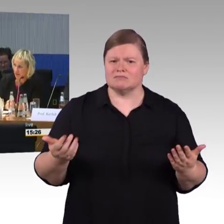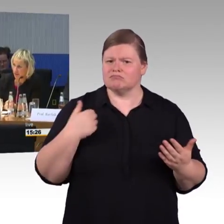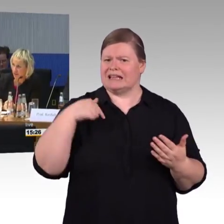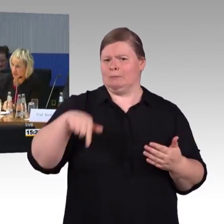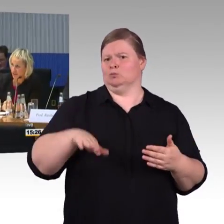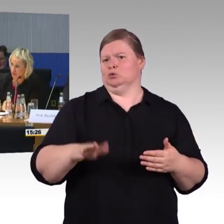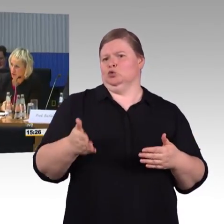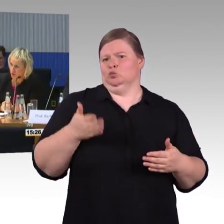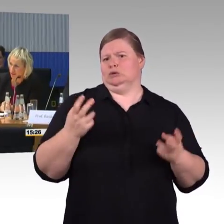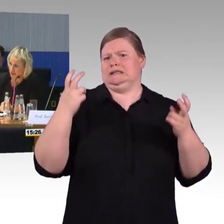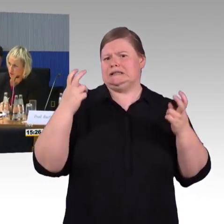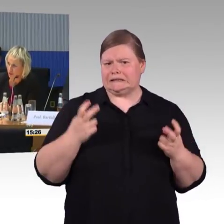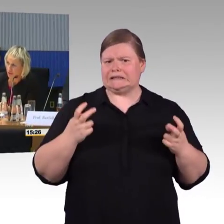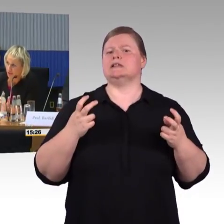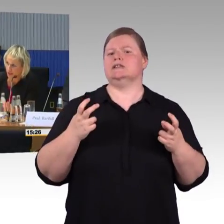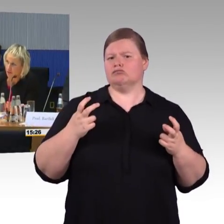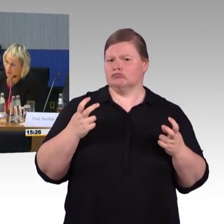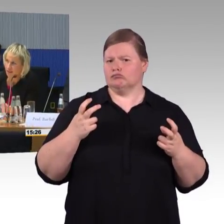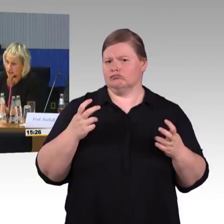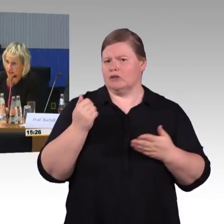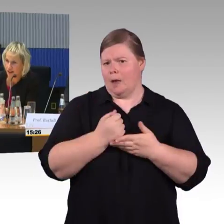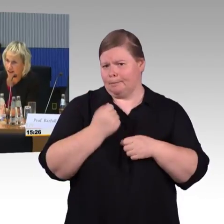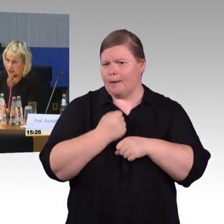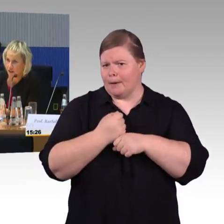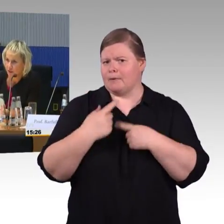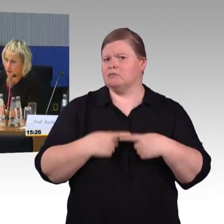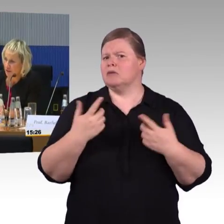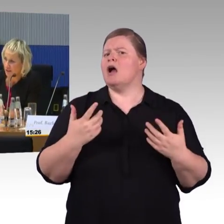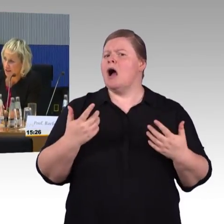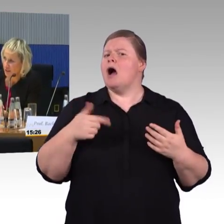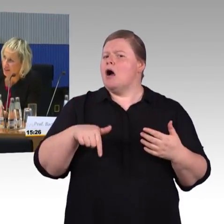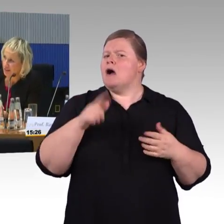Sodass wir davon ausgehen können, die Welt wird immer digitaler,